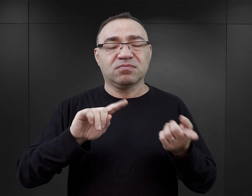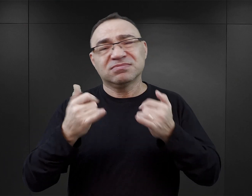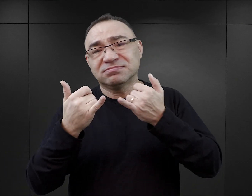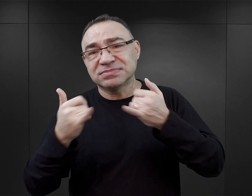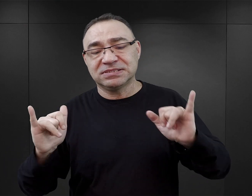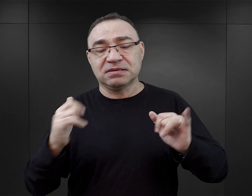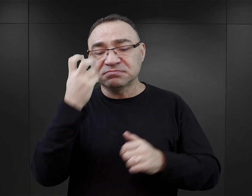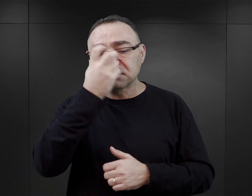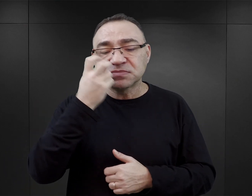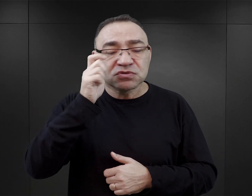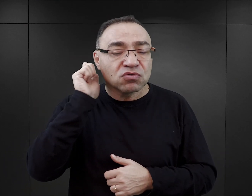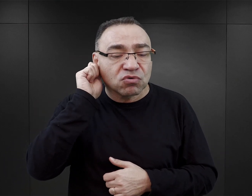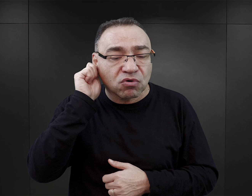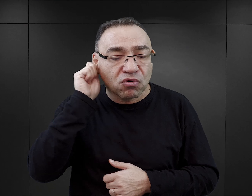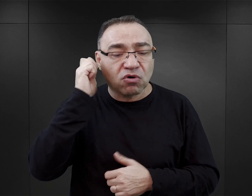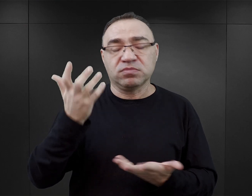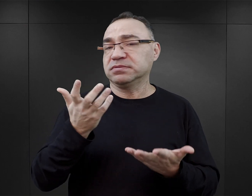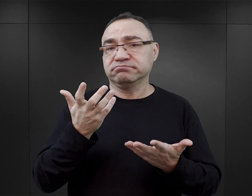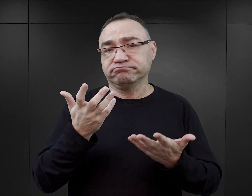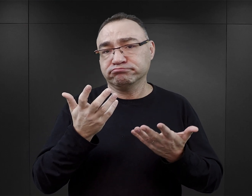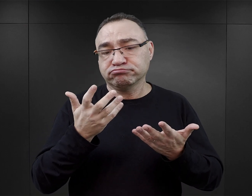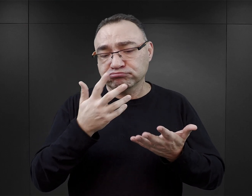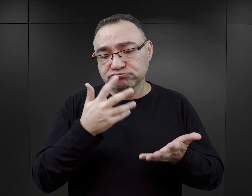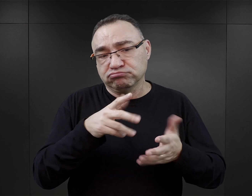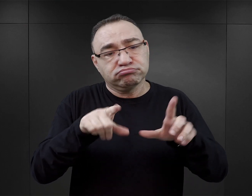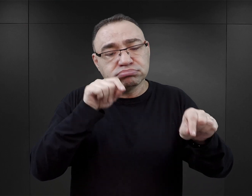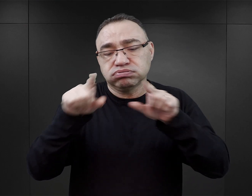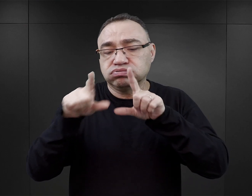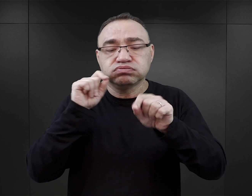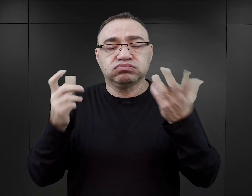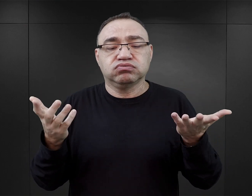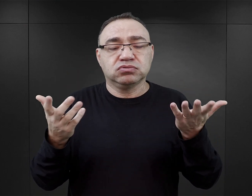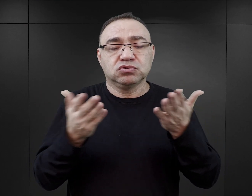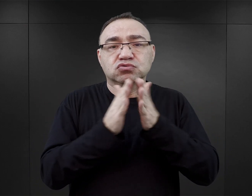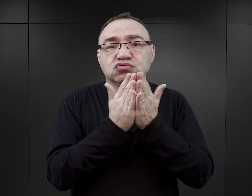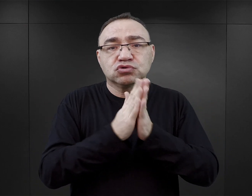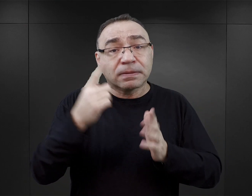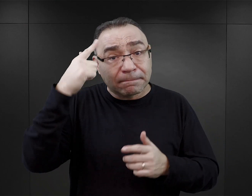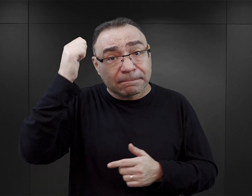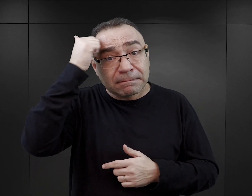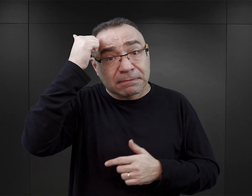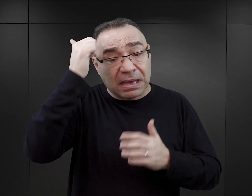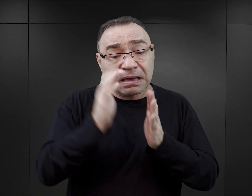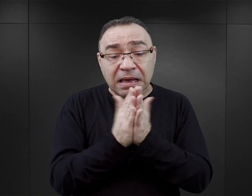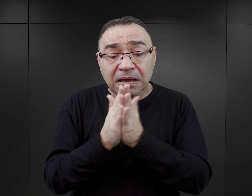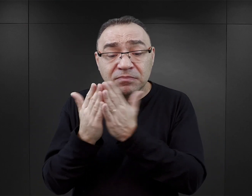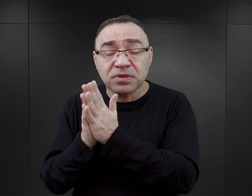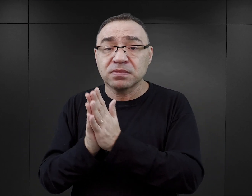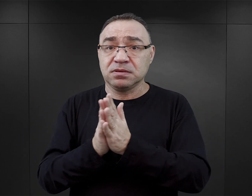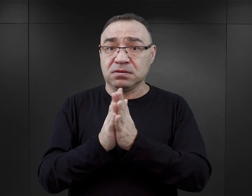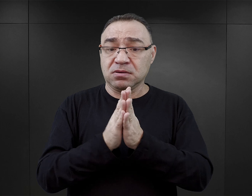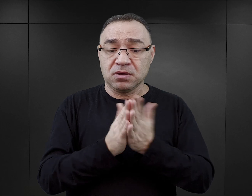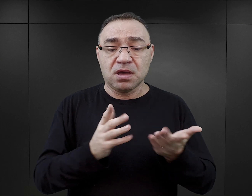Czytelnik zainteresowany losem kobiet tutaj też ma bardzo duży wybór różnego rodzaju pamiętników obozowych.